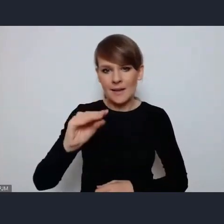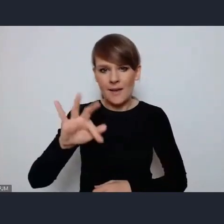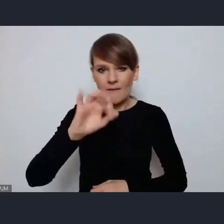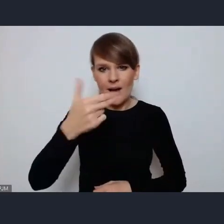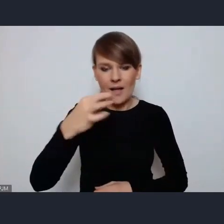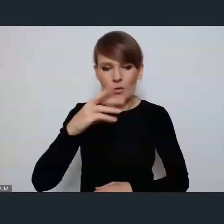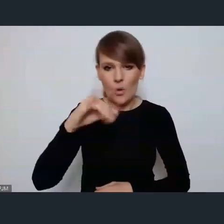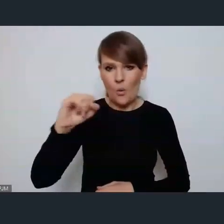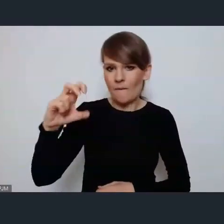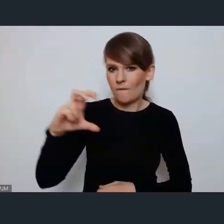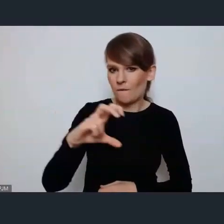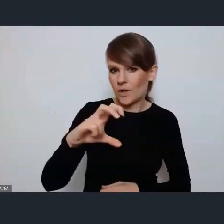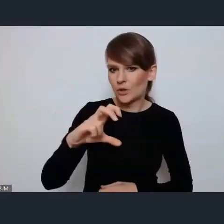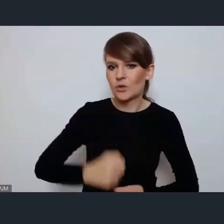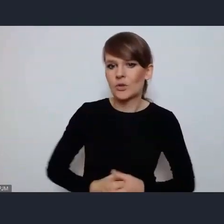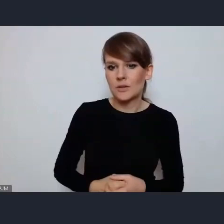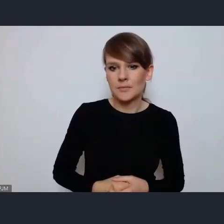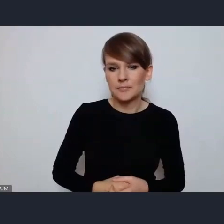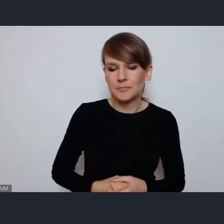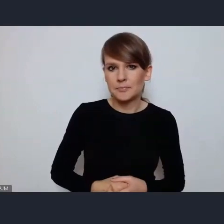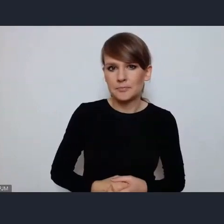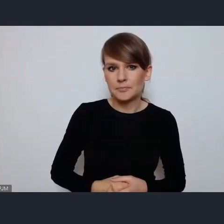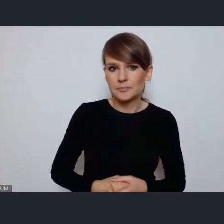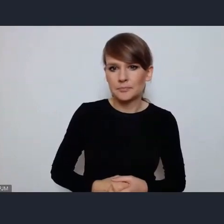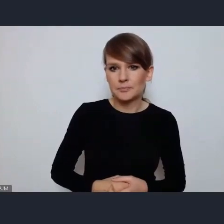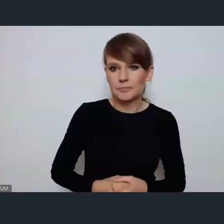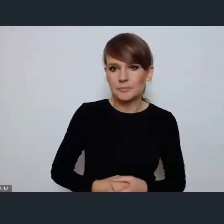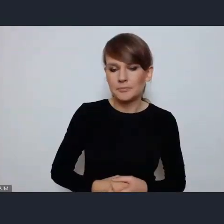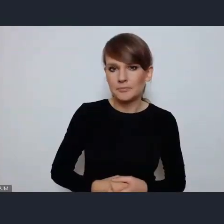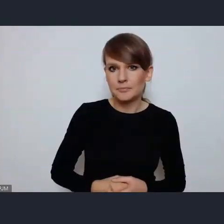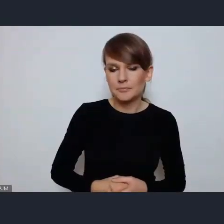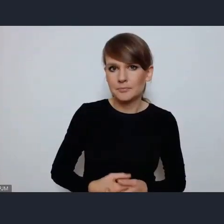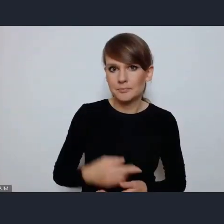Czy możemy udostępnić obraz i głos pani Urszuli Stefanowicz?